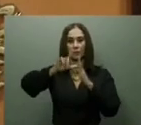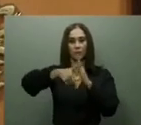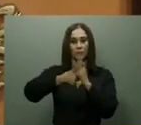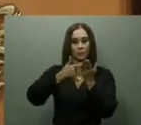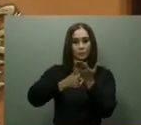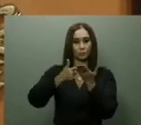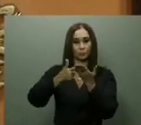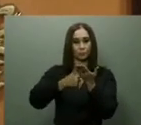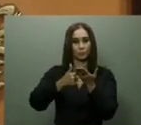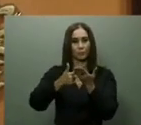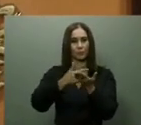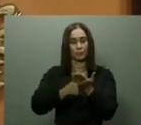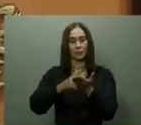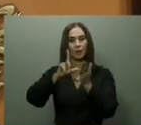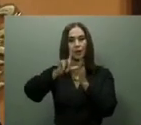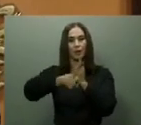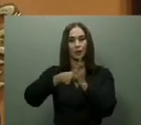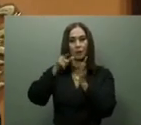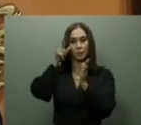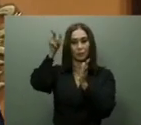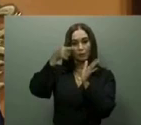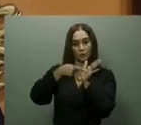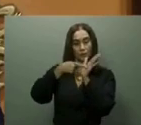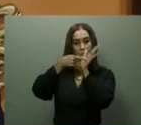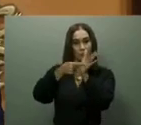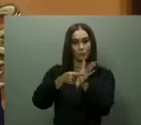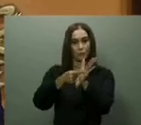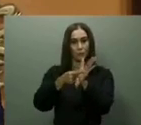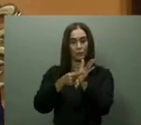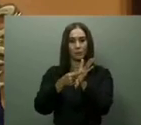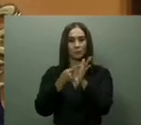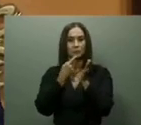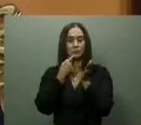También se inició la edificación del puerto de Cabo Rojo, en Pedernales, donde se anunció